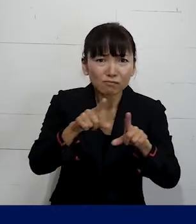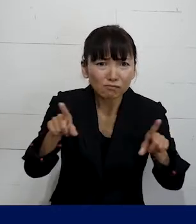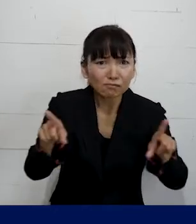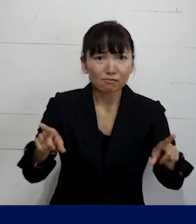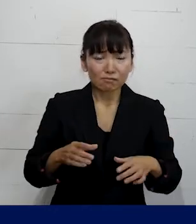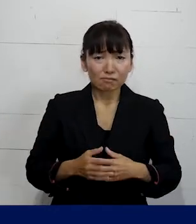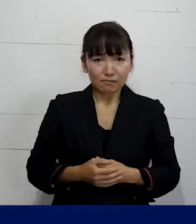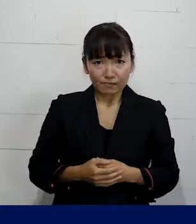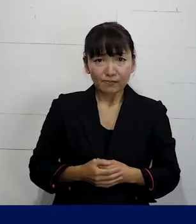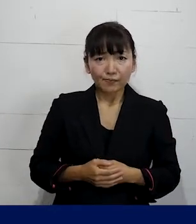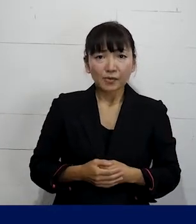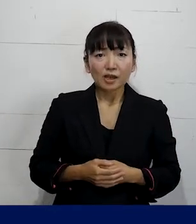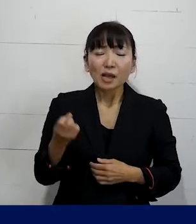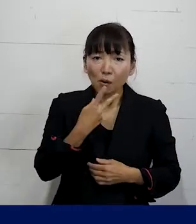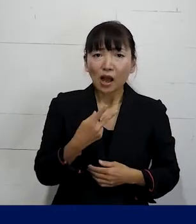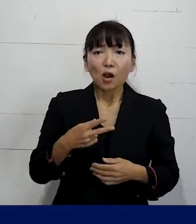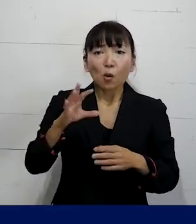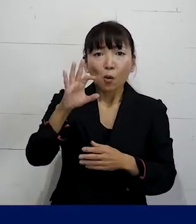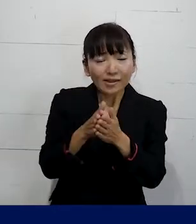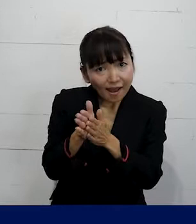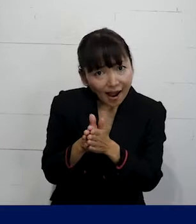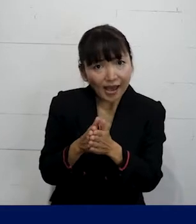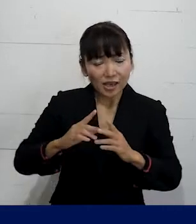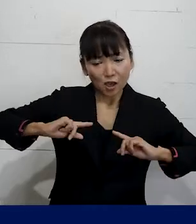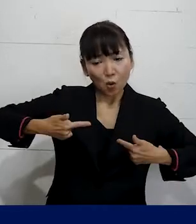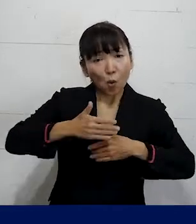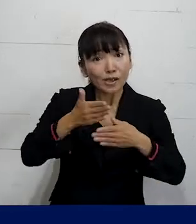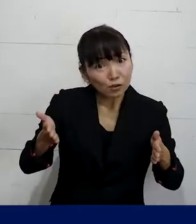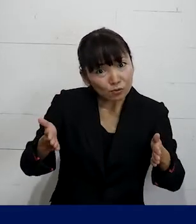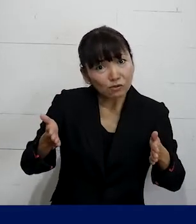そして例えば使っている トイレや更衣室などの施設を